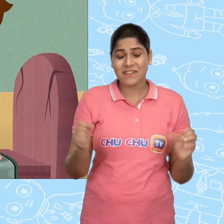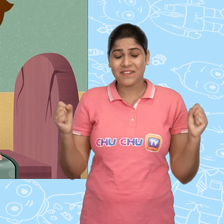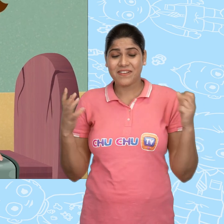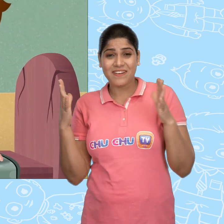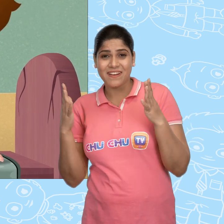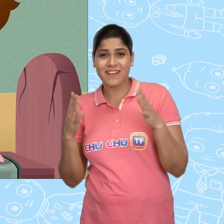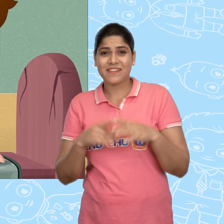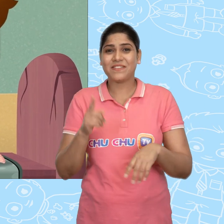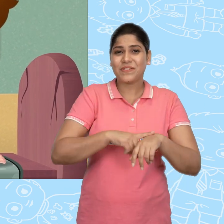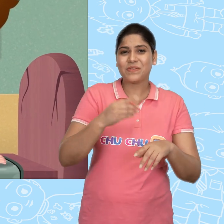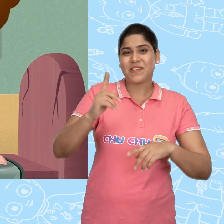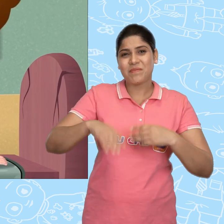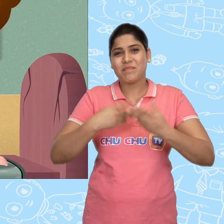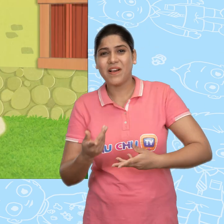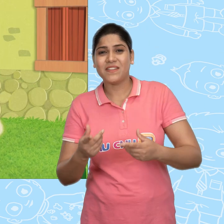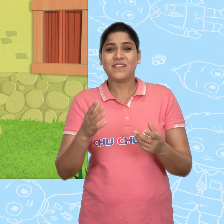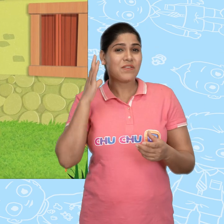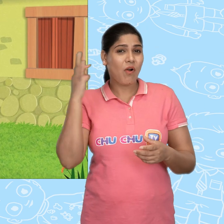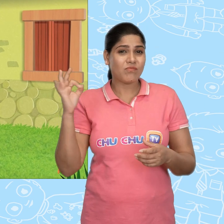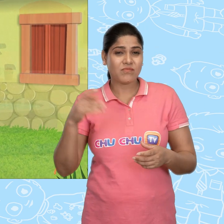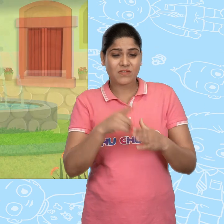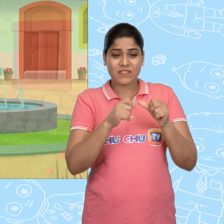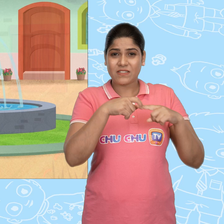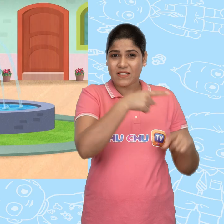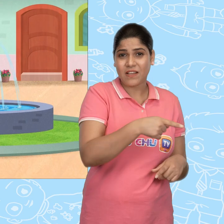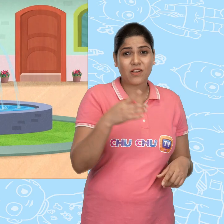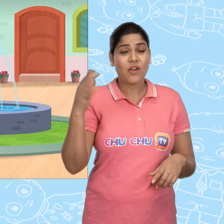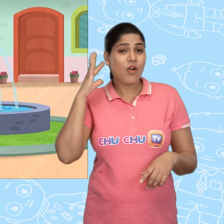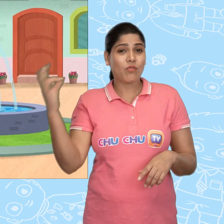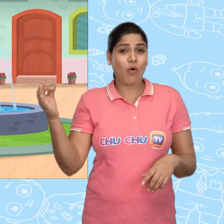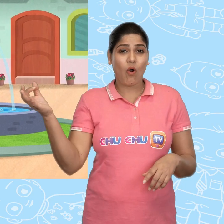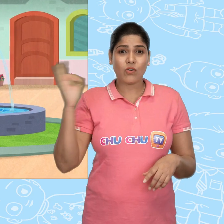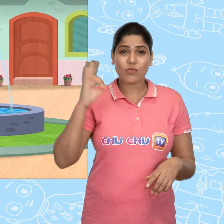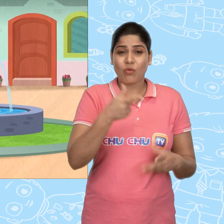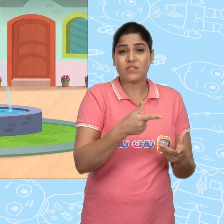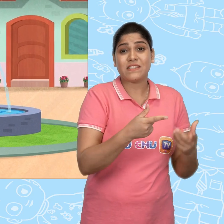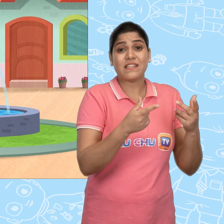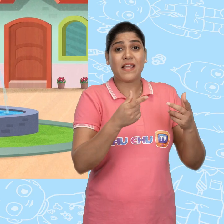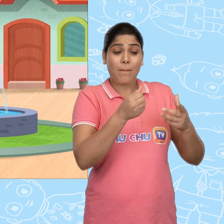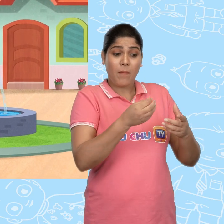Hooray कुछ समय बाद, Jack सोने की सिक्के की वजह से बहुत अमीर हो गया.